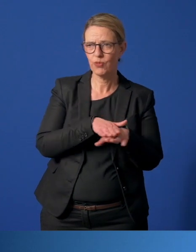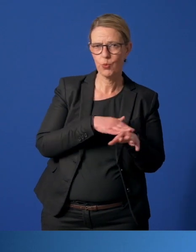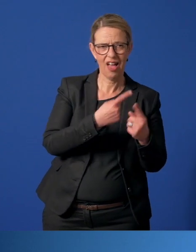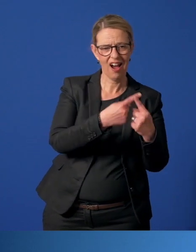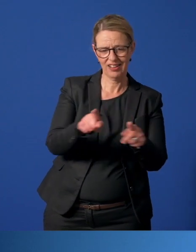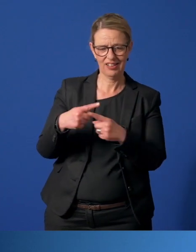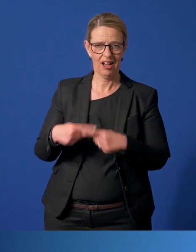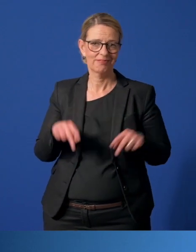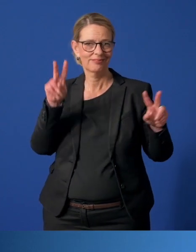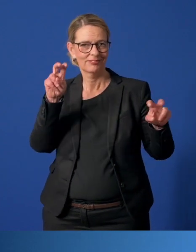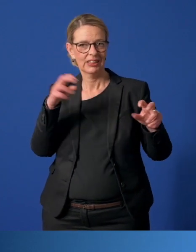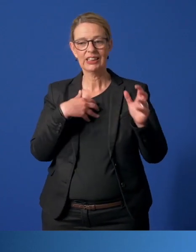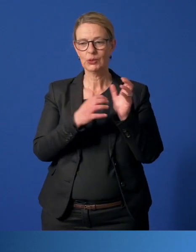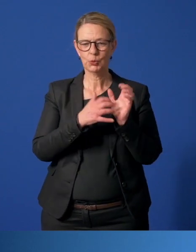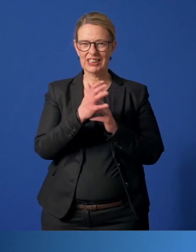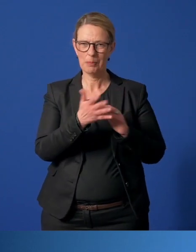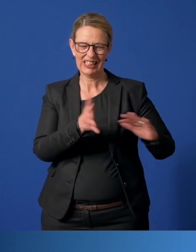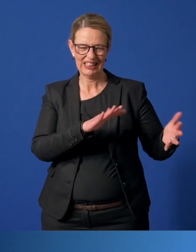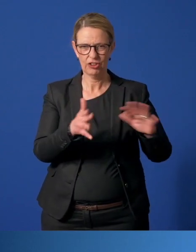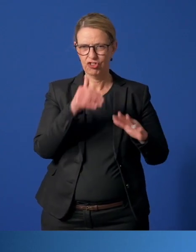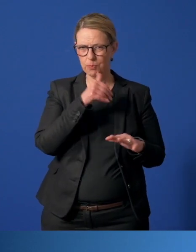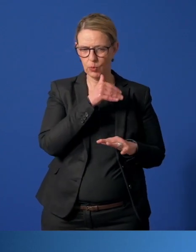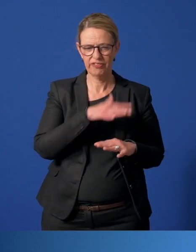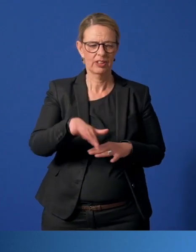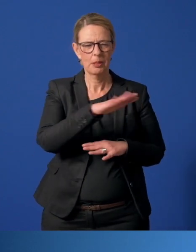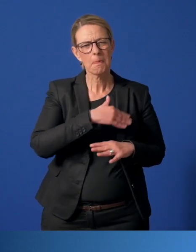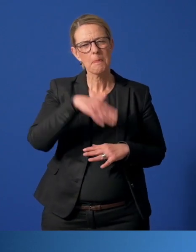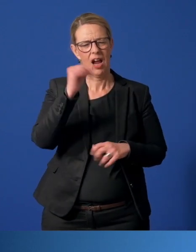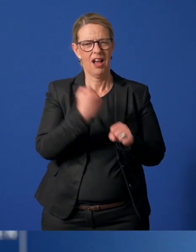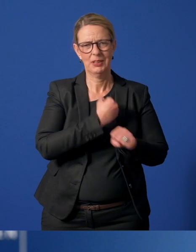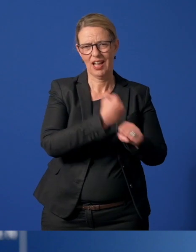In den sogenannten systemkritischen Bereichen haben Menschen mehr zu tun denn je.